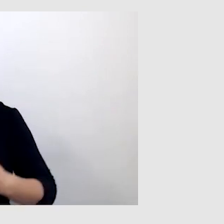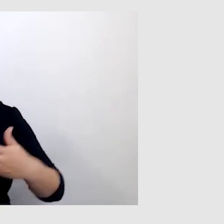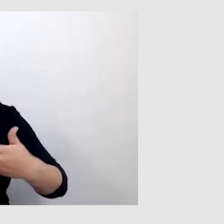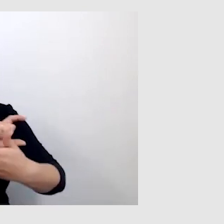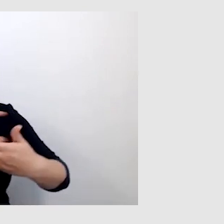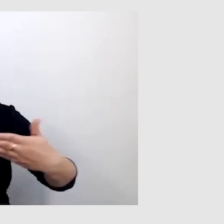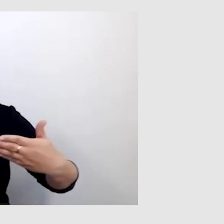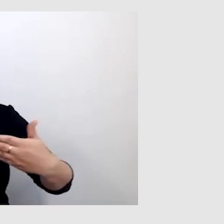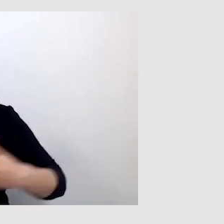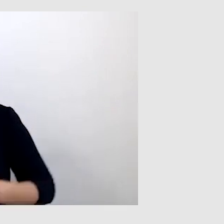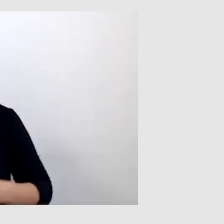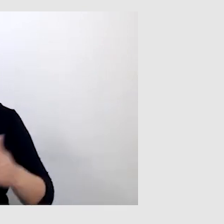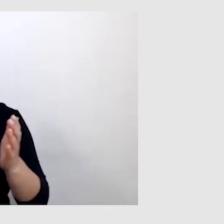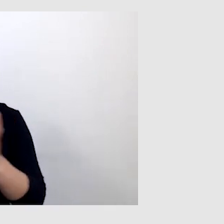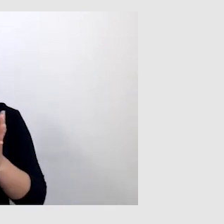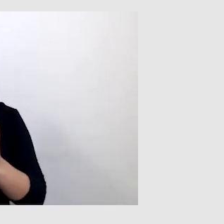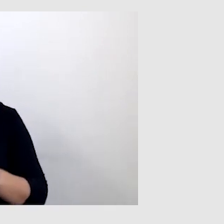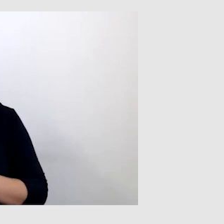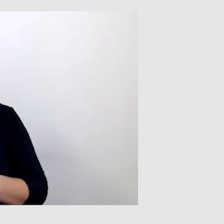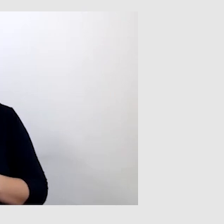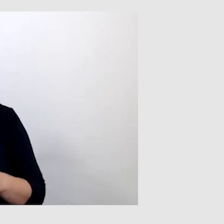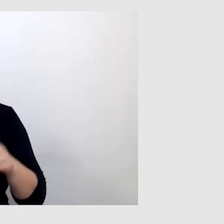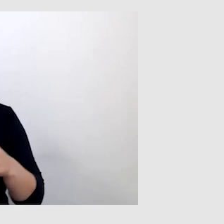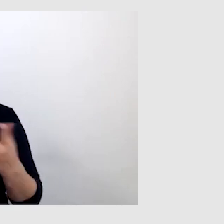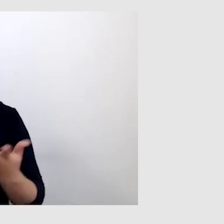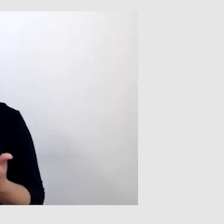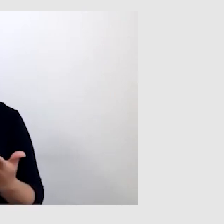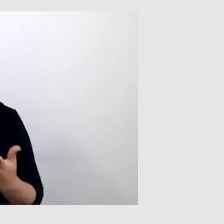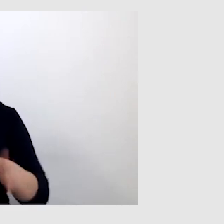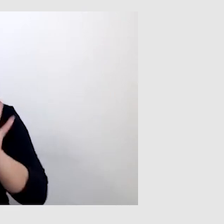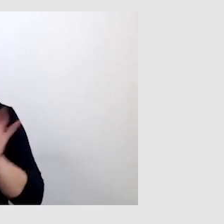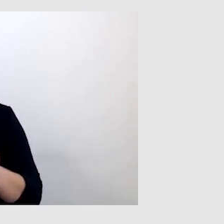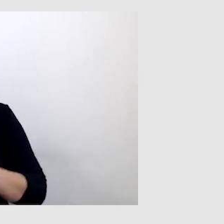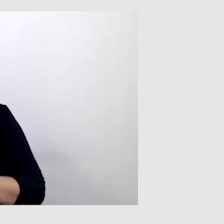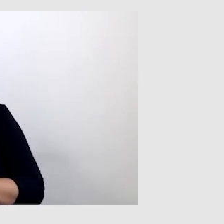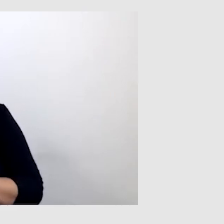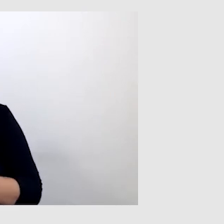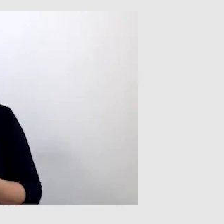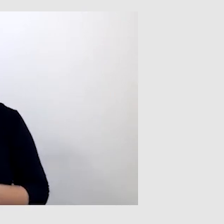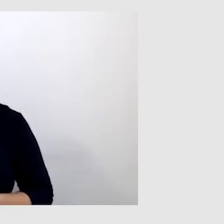To jest element, na który ogólnie trzeba zwrócić uwagę. Dziękuję.